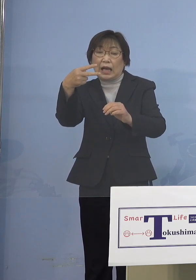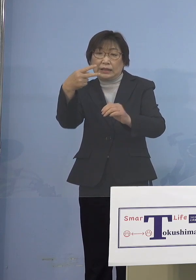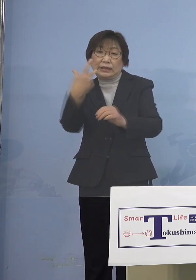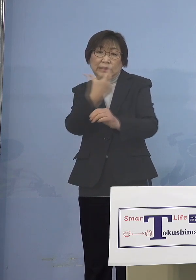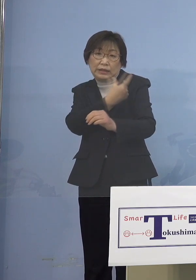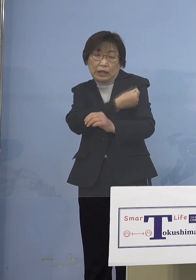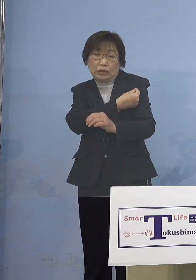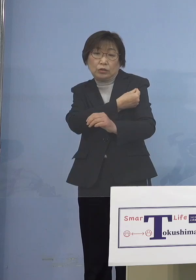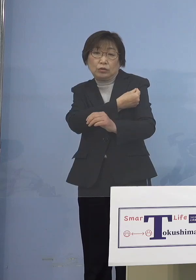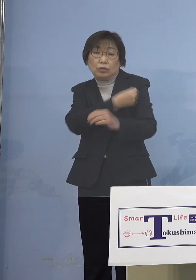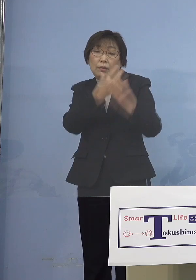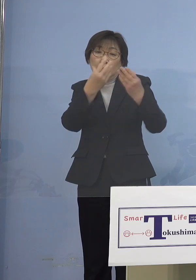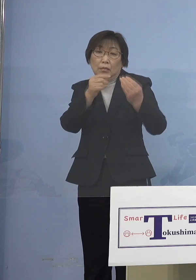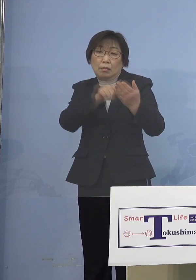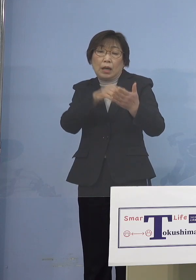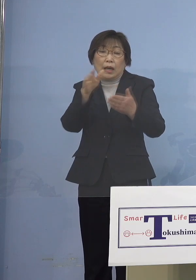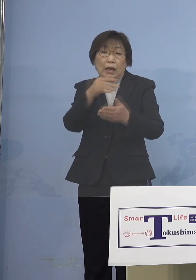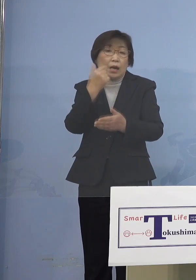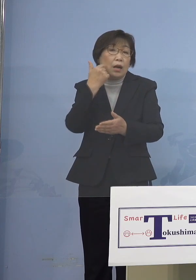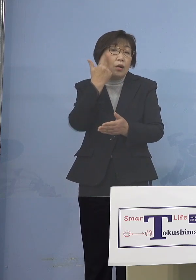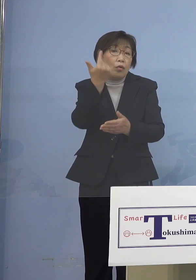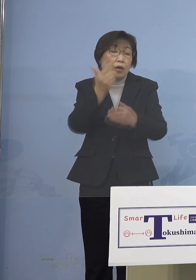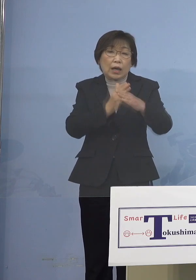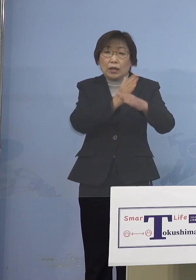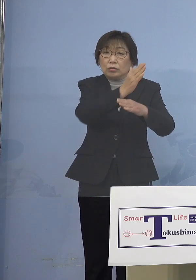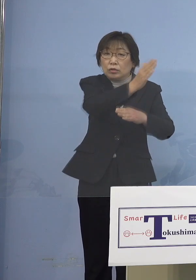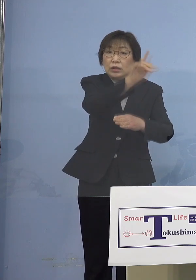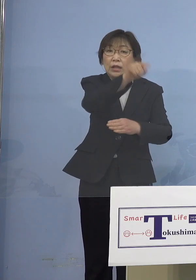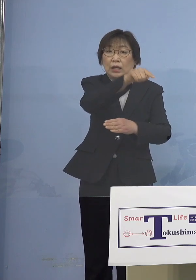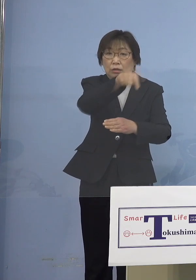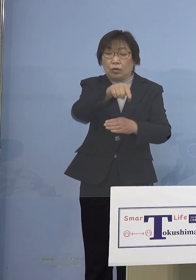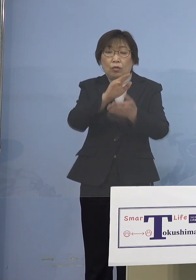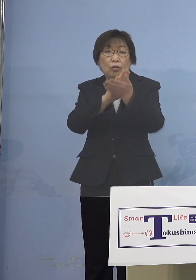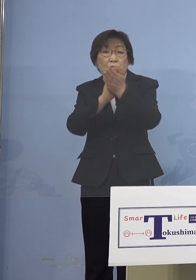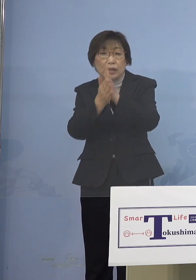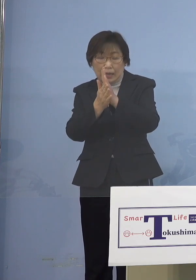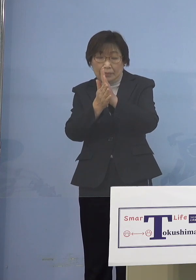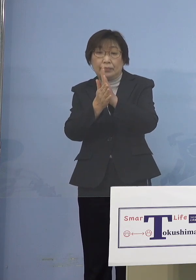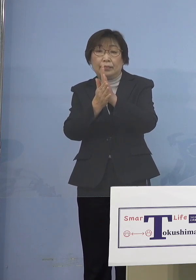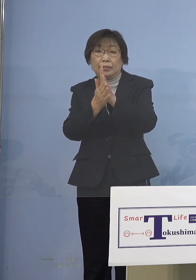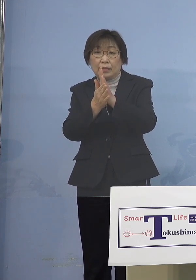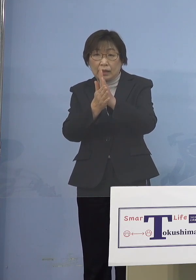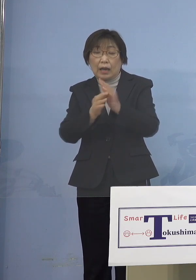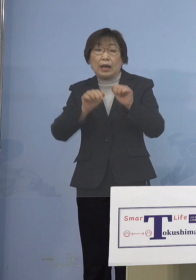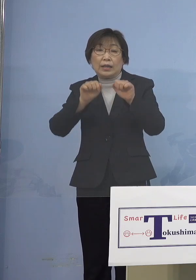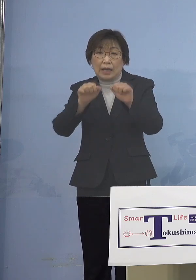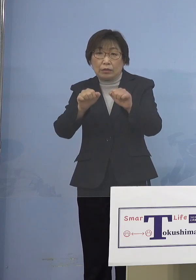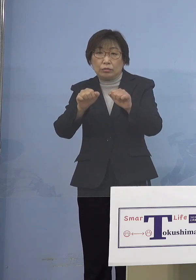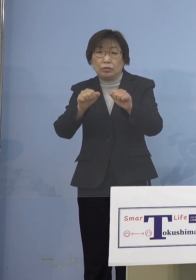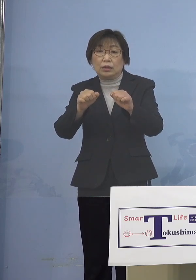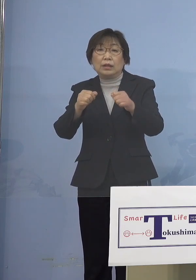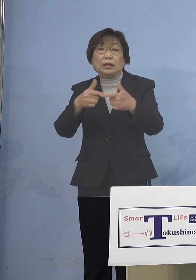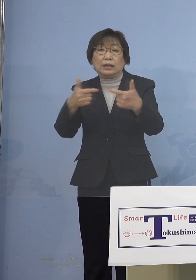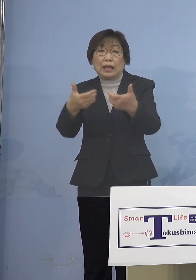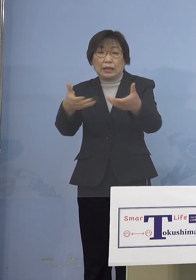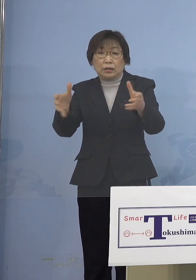経過している方について 県主導の大規模集団接種会場を活用して